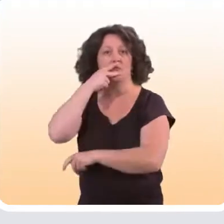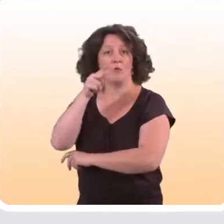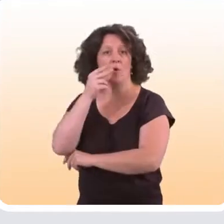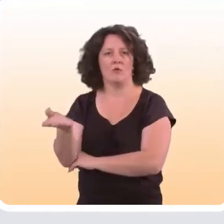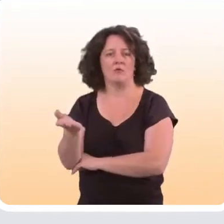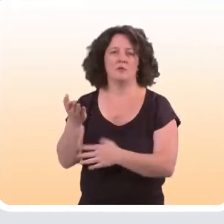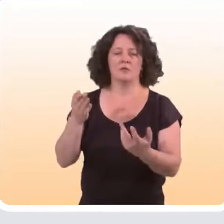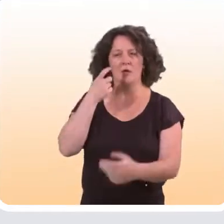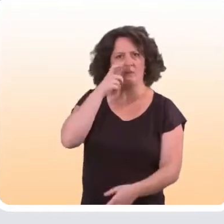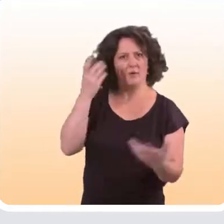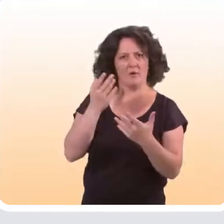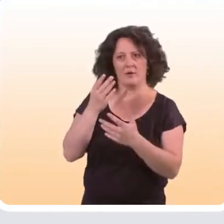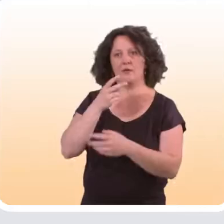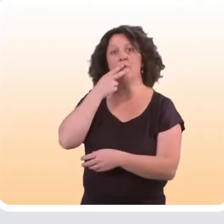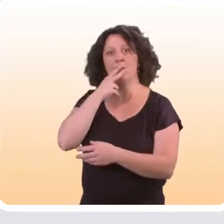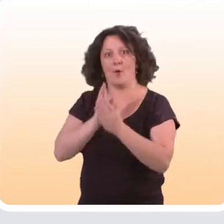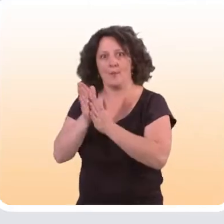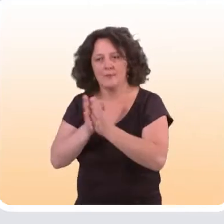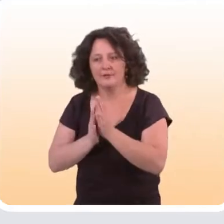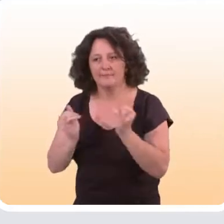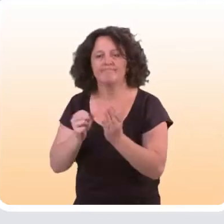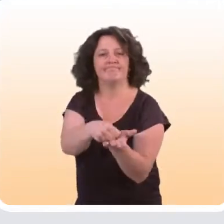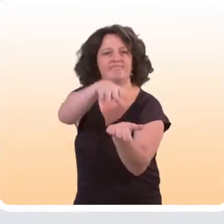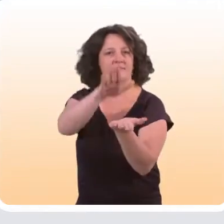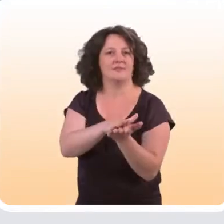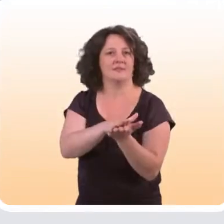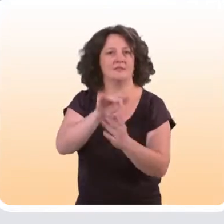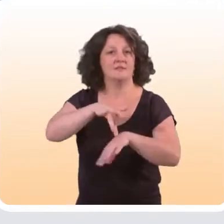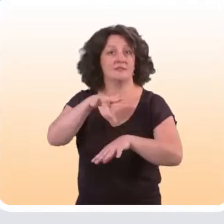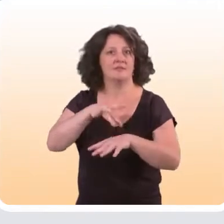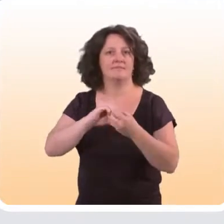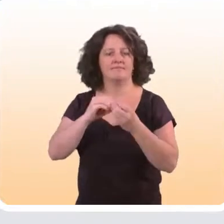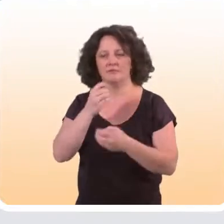Ce qu’on observe, c’est que ce sont souvent les fumeurs les plus motivés qui s’inscrivent à ce genre de sites,